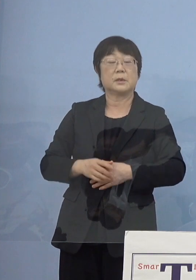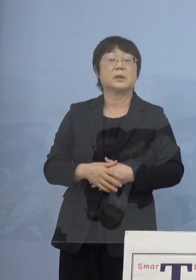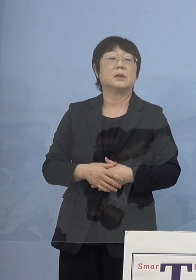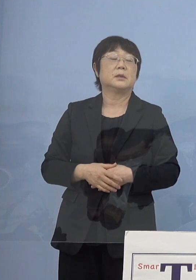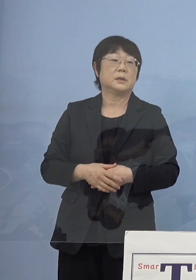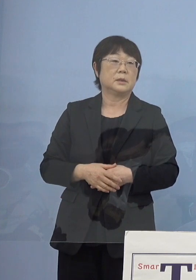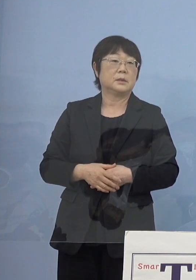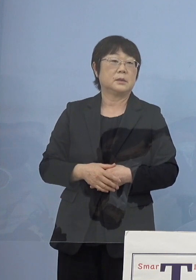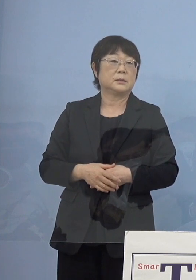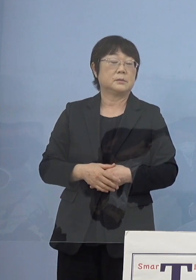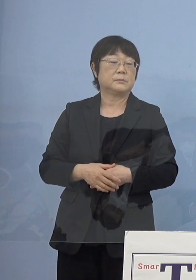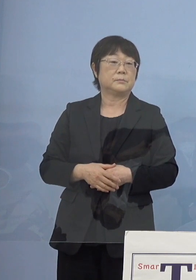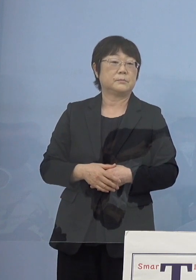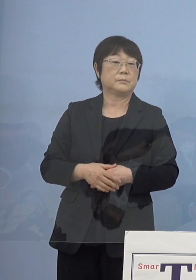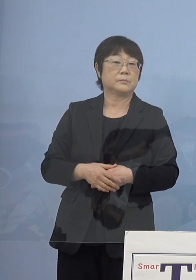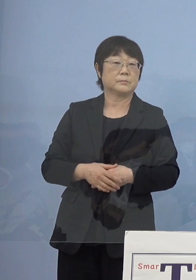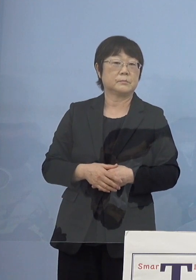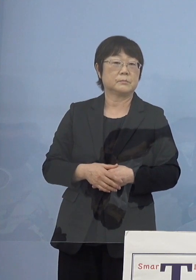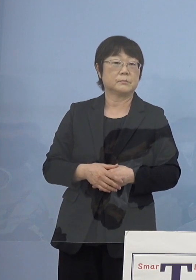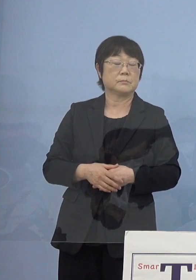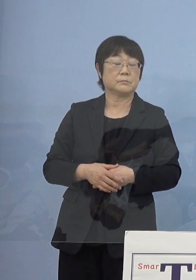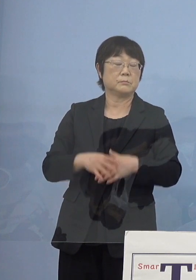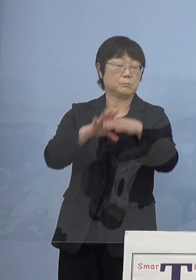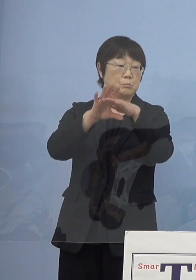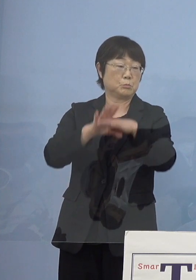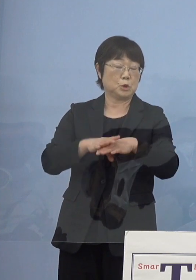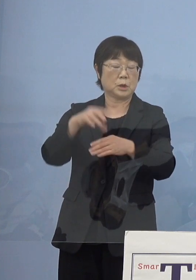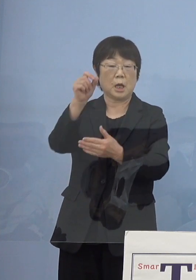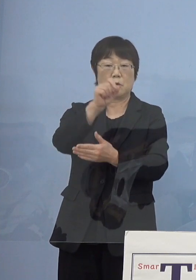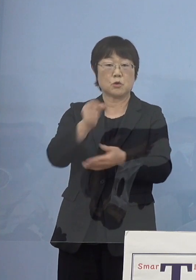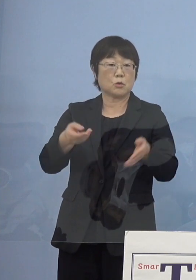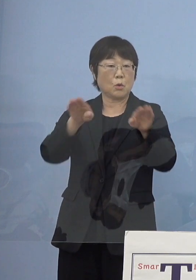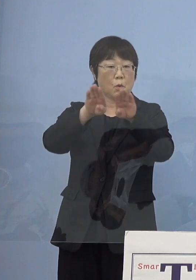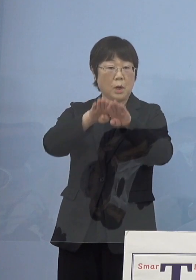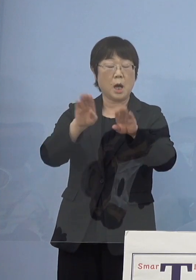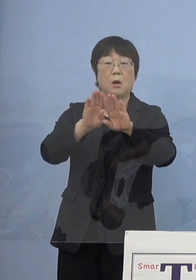まず一つとしては文学書道館 このオープニングにあたって